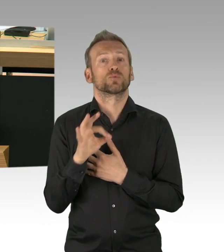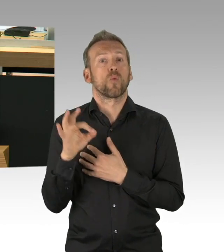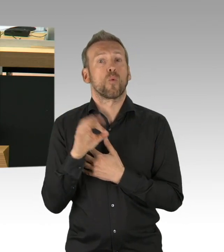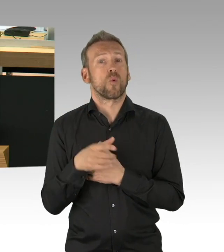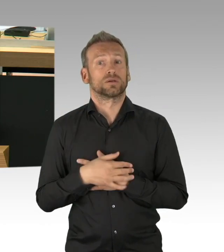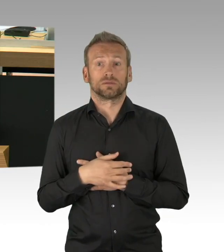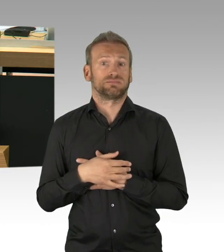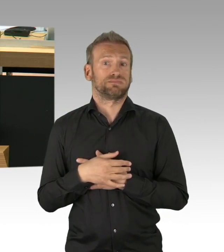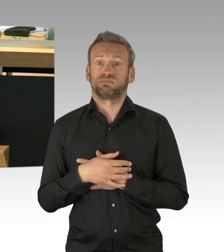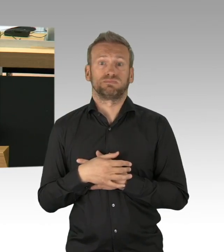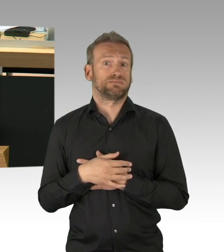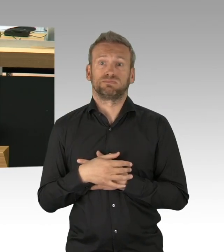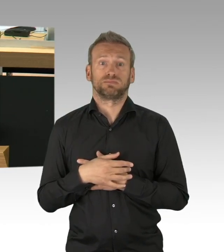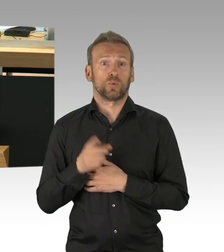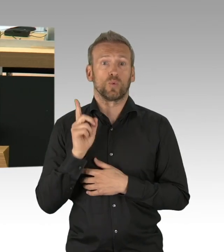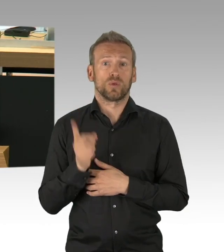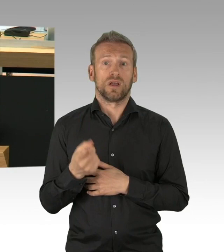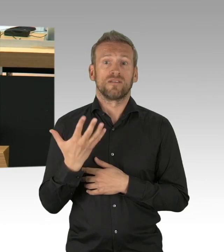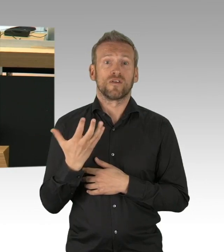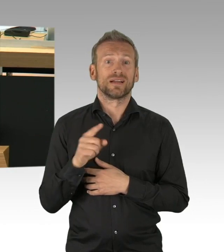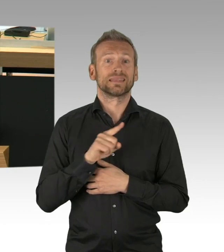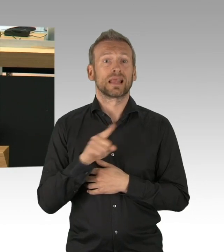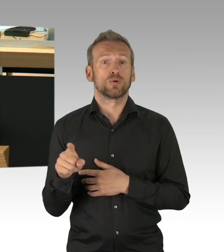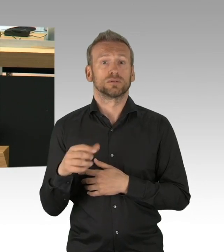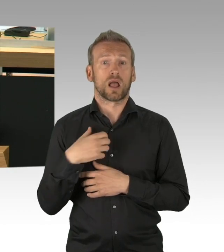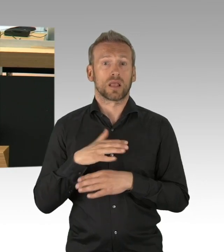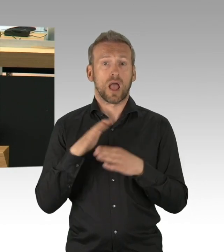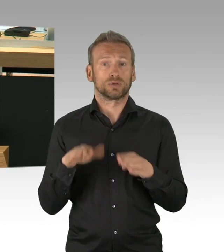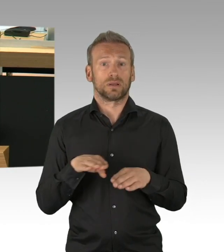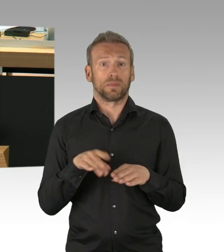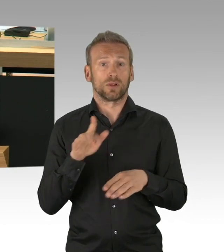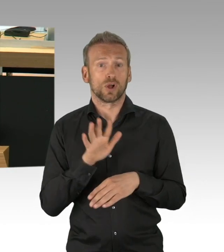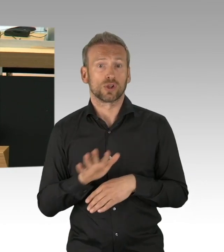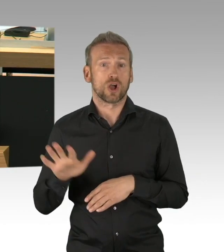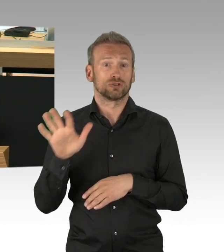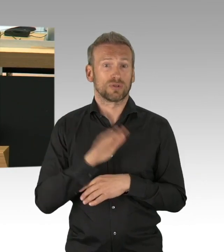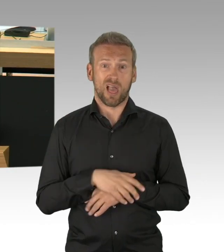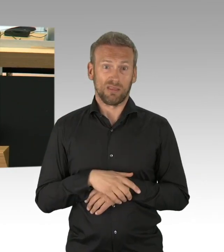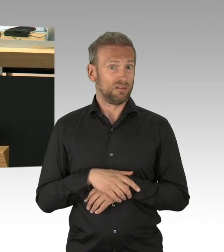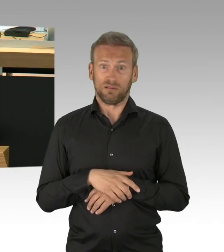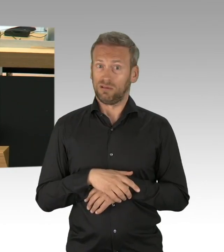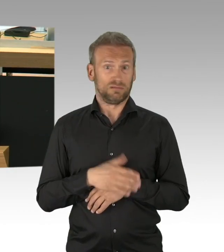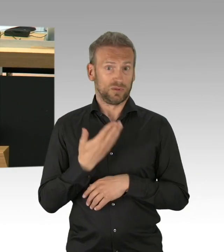(Zwischenrufe) dass ich insbesondere Nicht-Corona-Patienten davor hüten, ins Krankenhaus zu gehen, das geht bis zu Herzinfarkten